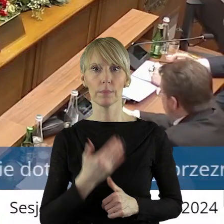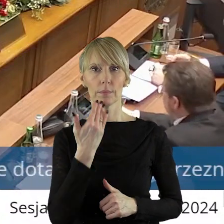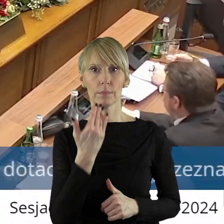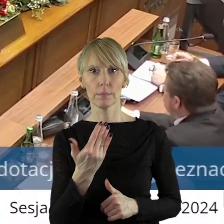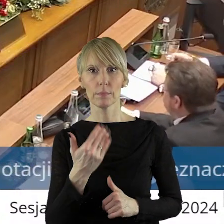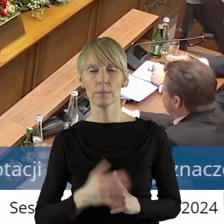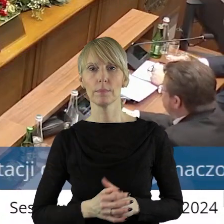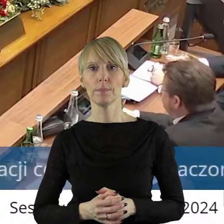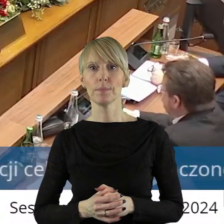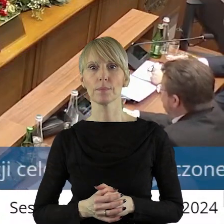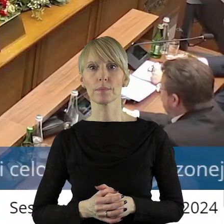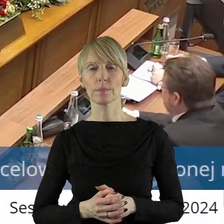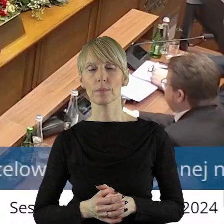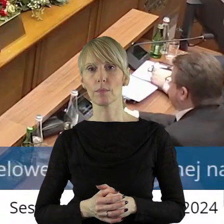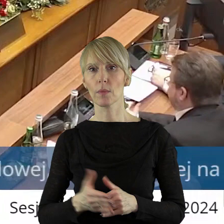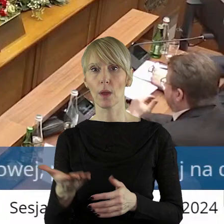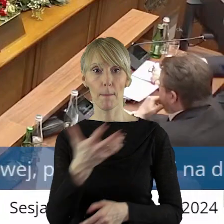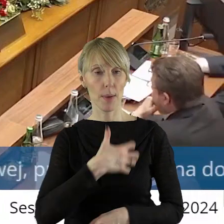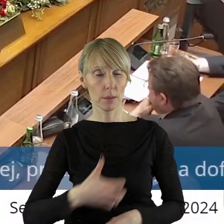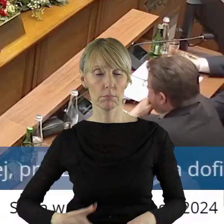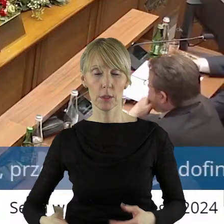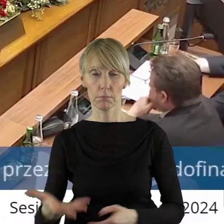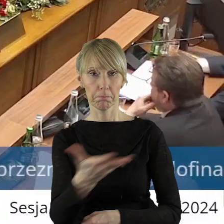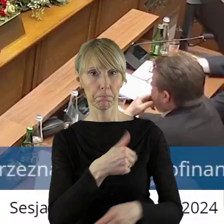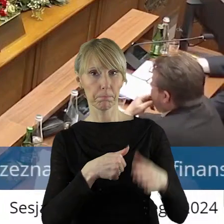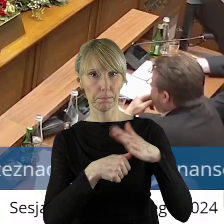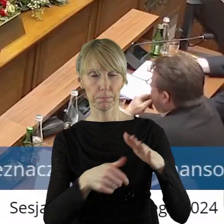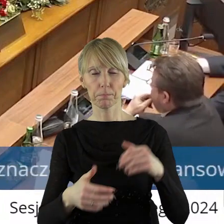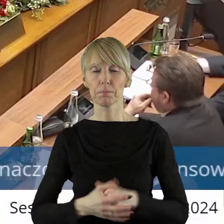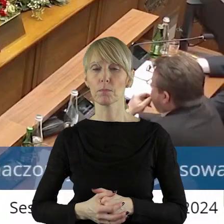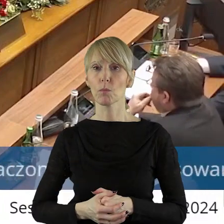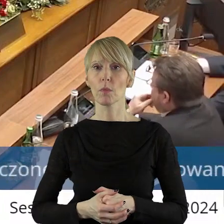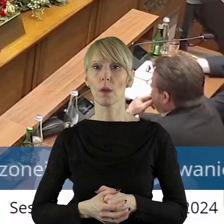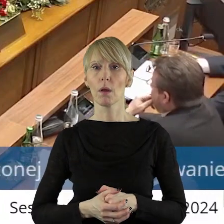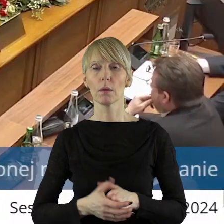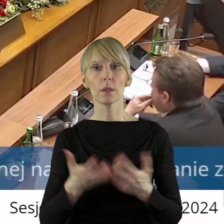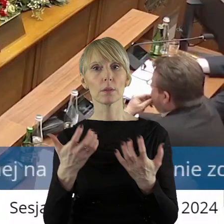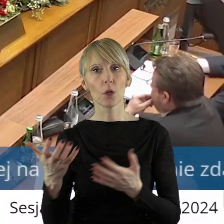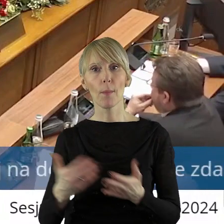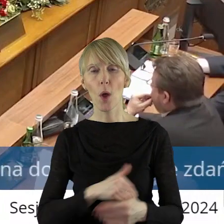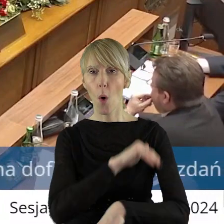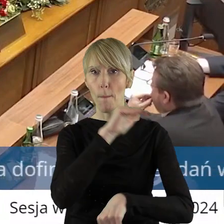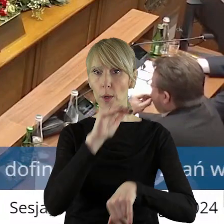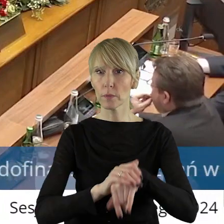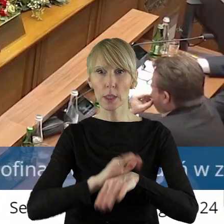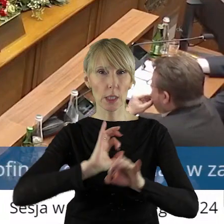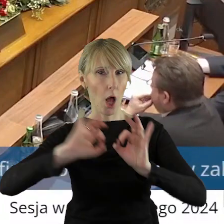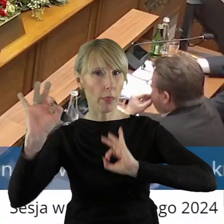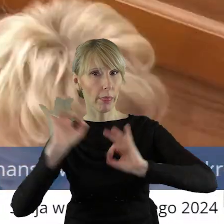Dziękuję bardzo, pani przewodnicząca. Pani Przewodnicząca, Panie Marszałku, Szanowni Państwo Radni! Chciałbym prosić o potwierdzenie informacji,